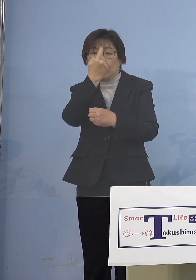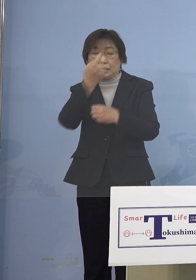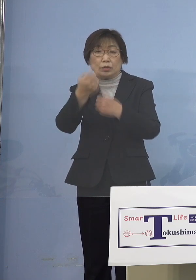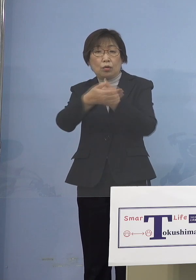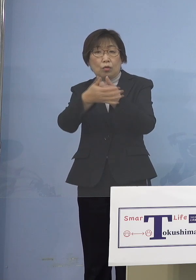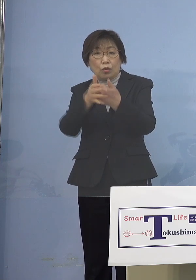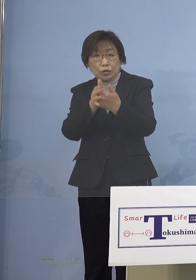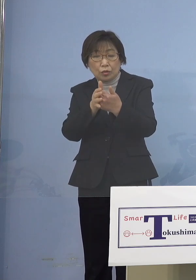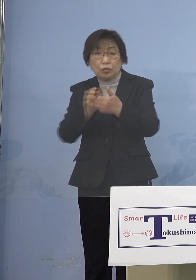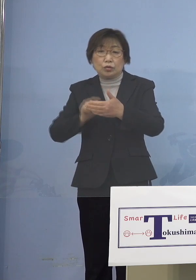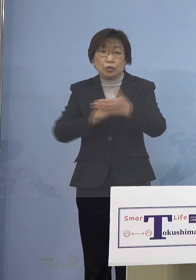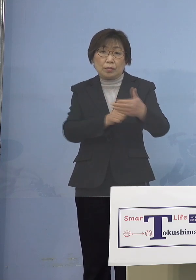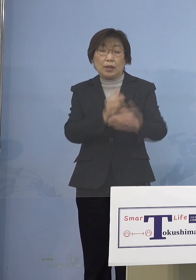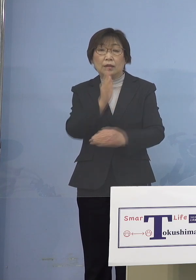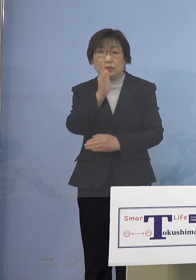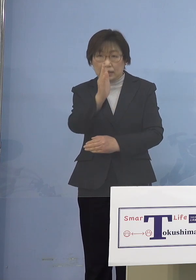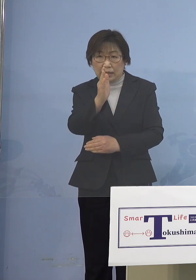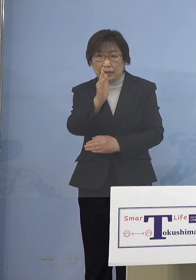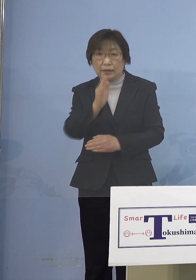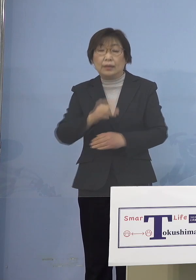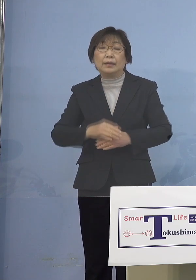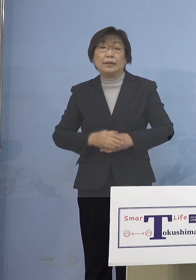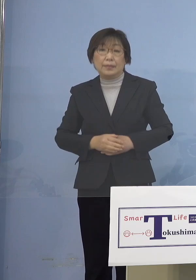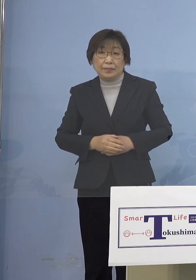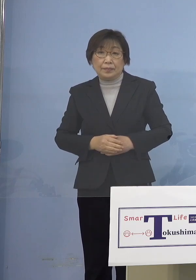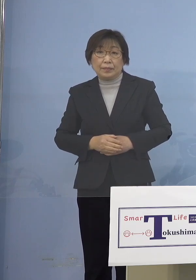またこれは既に申し上げている ところでありますが